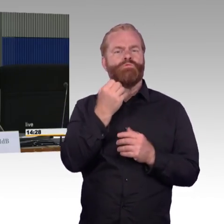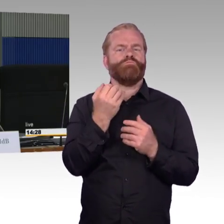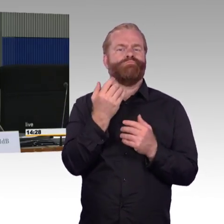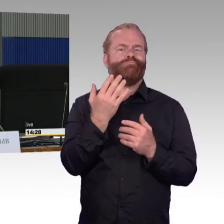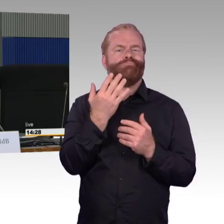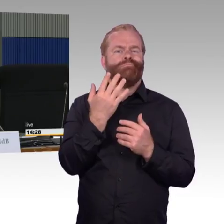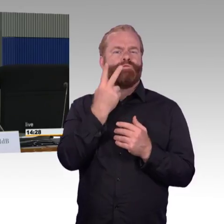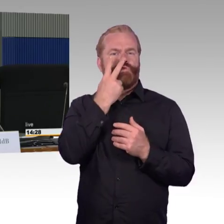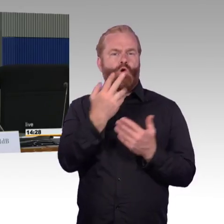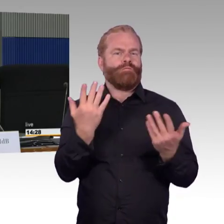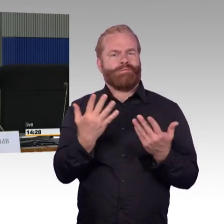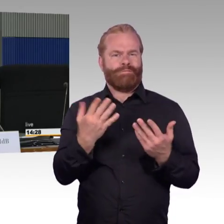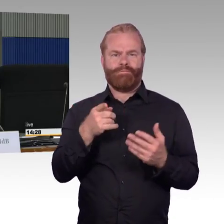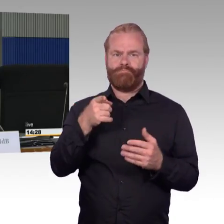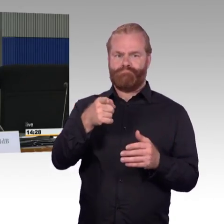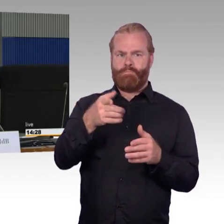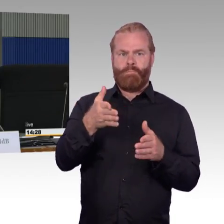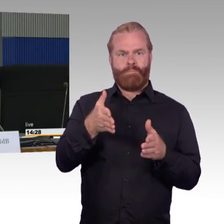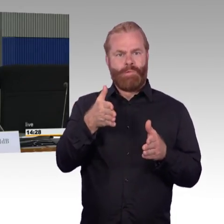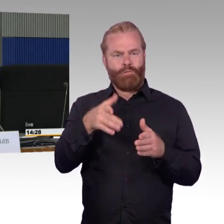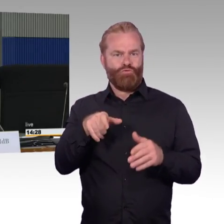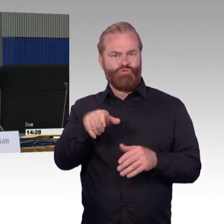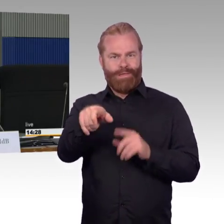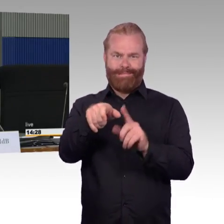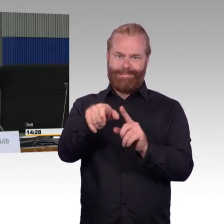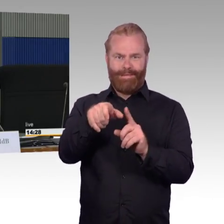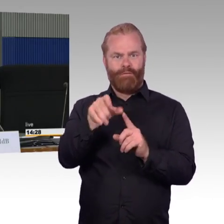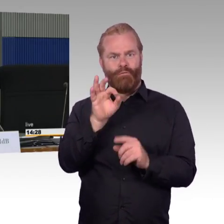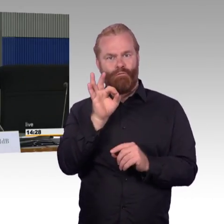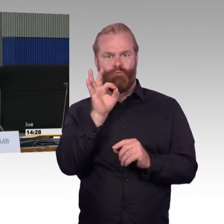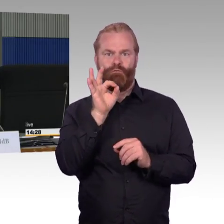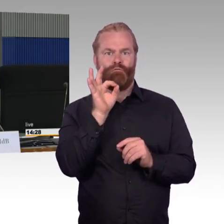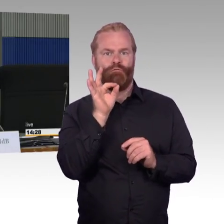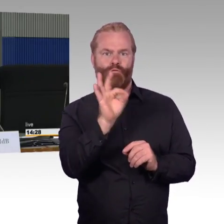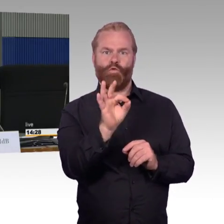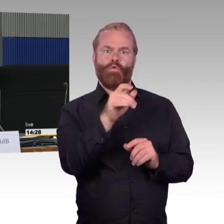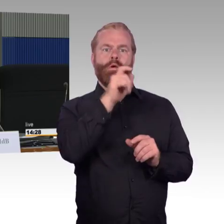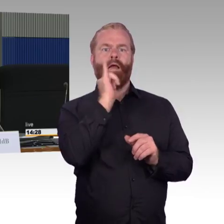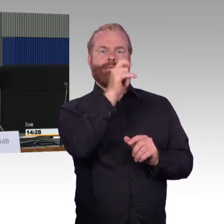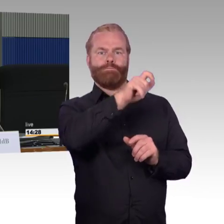Sondern man muss gegebenenfalls mit dem Aufzug zum entsprechenden Bahnsteig hinkommen und vielleicht